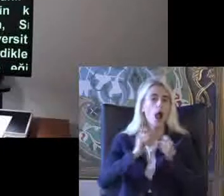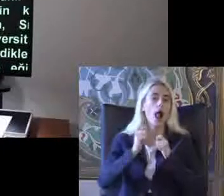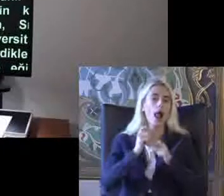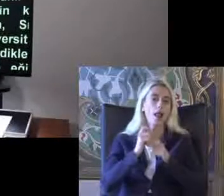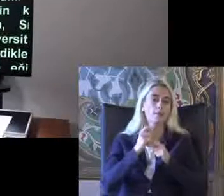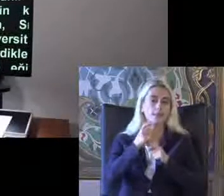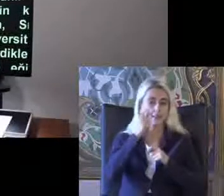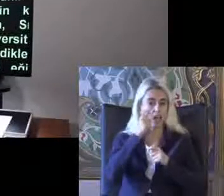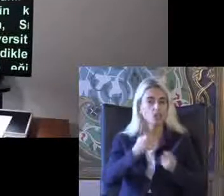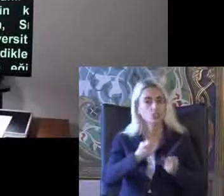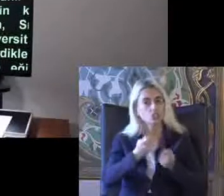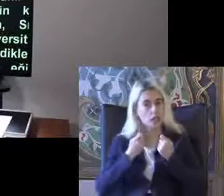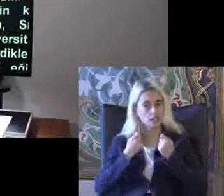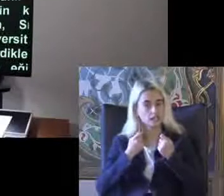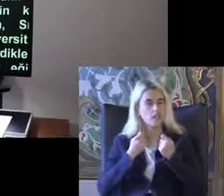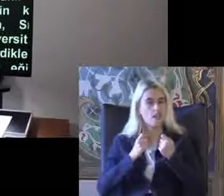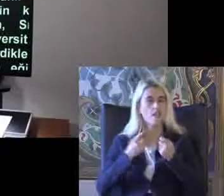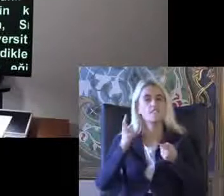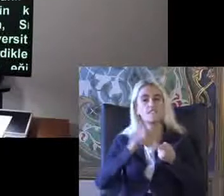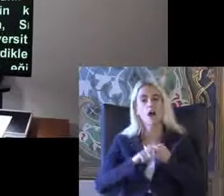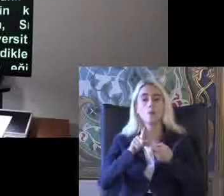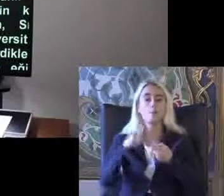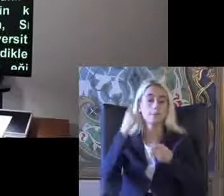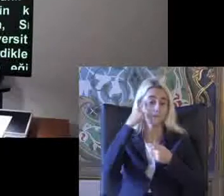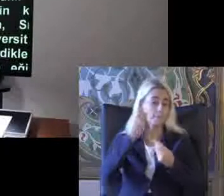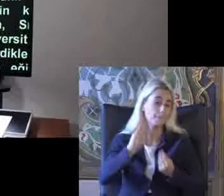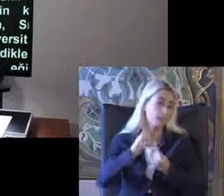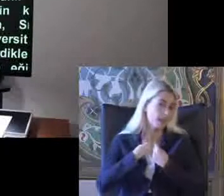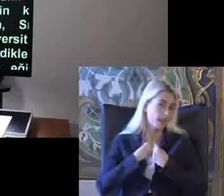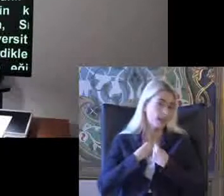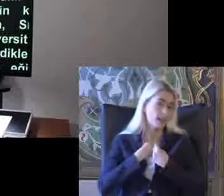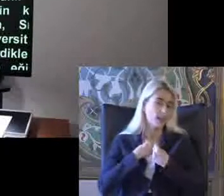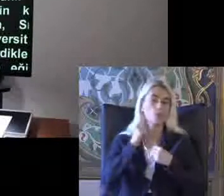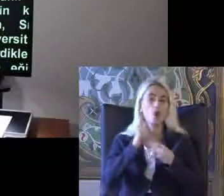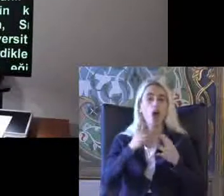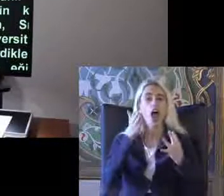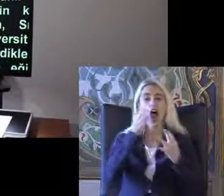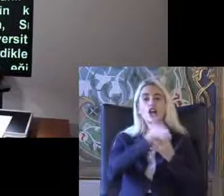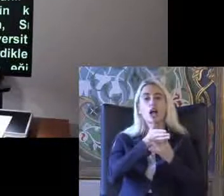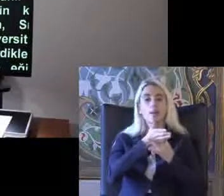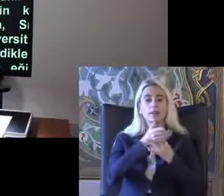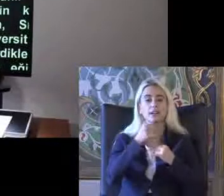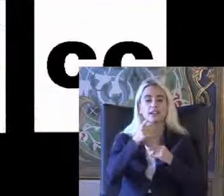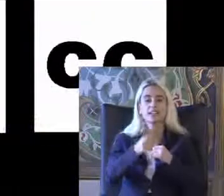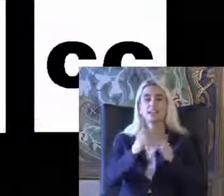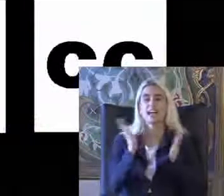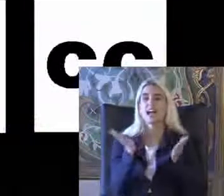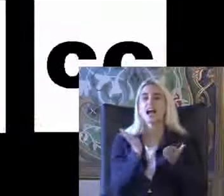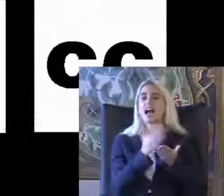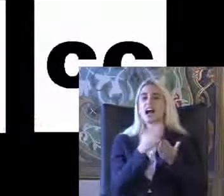Dikkatinizi Veya bu konuda bilgilenelim Deprem ile ilgili kılavuzlar yayınlandı